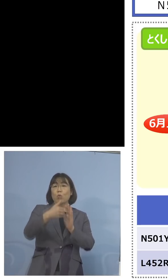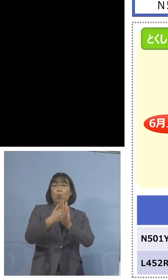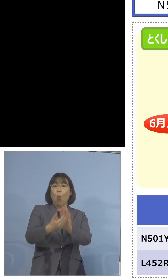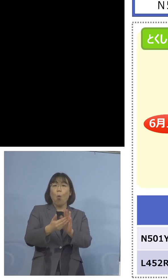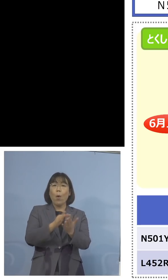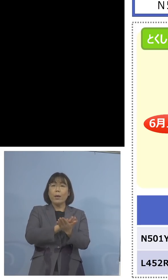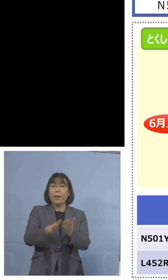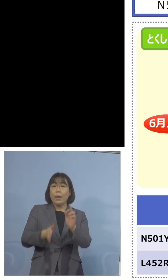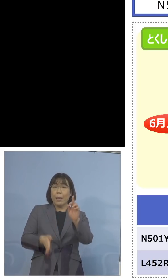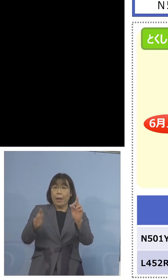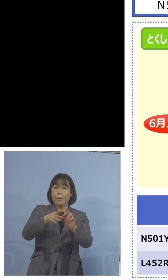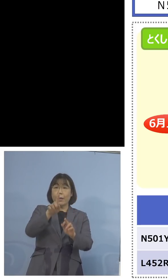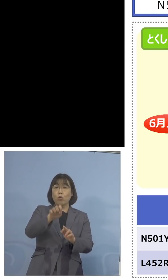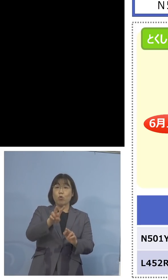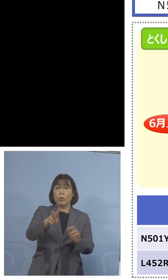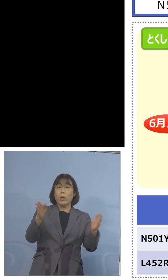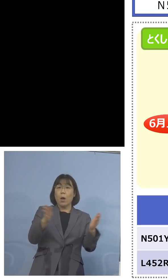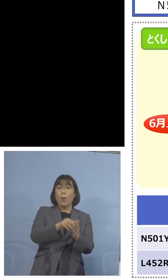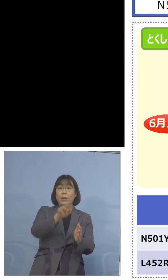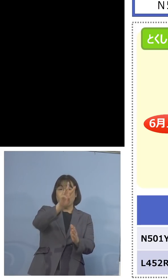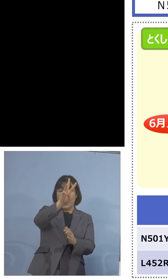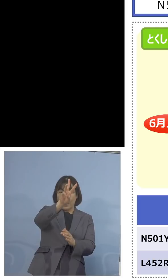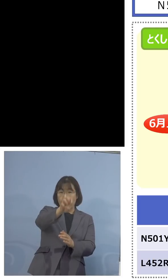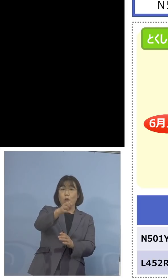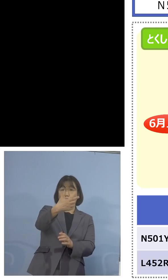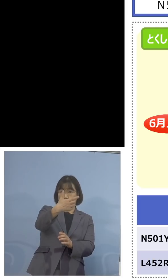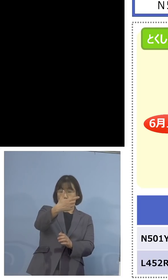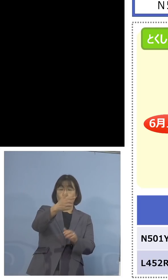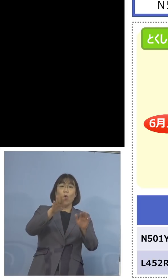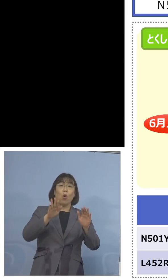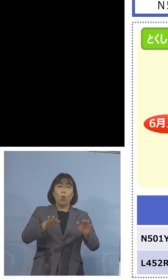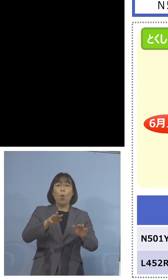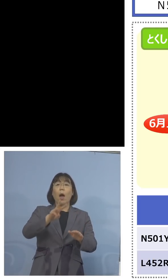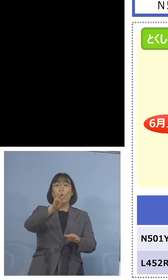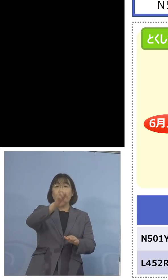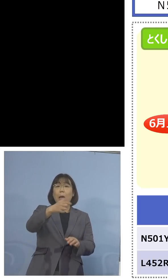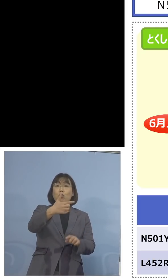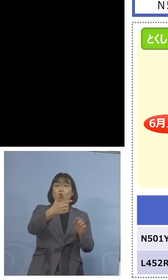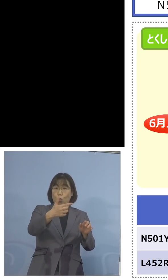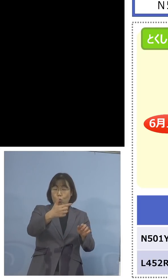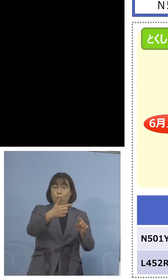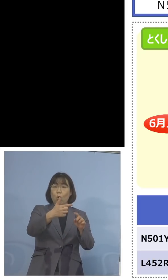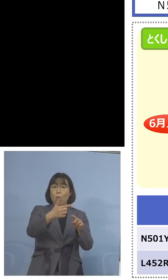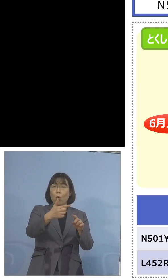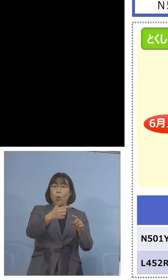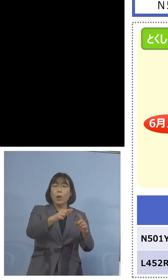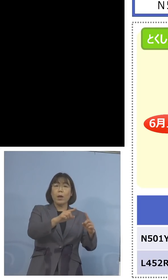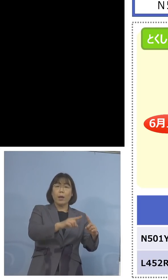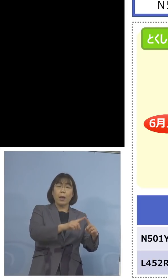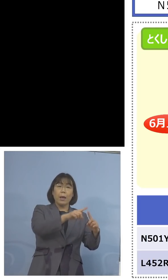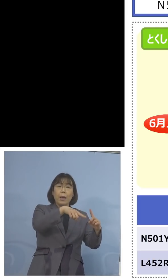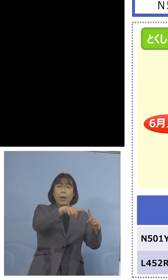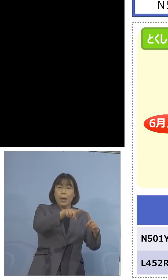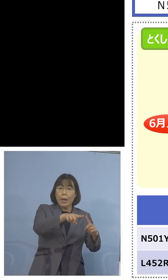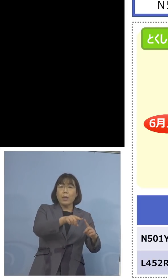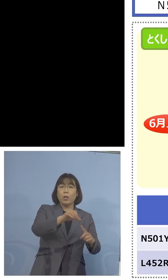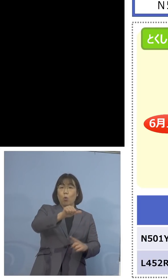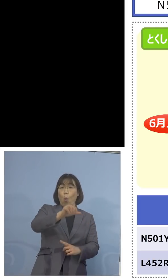12、合わせて36、今回も36がN501Y、 100パーセント